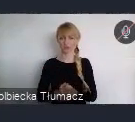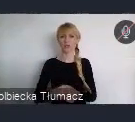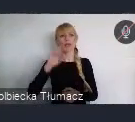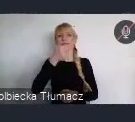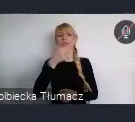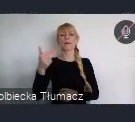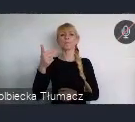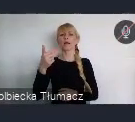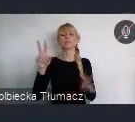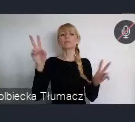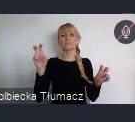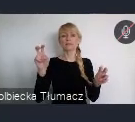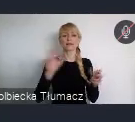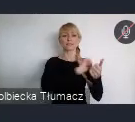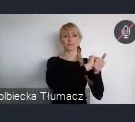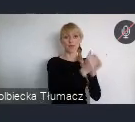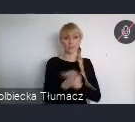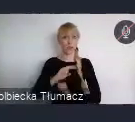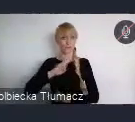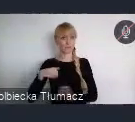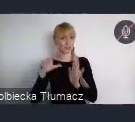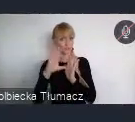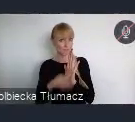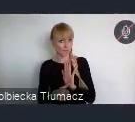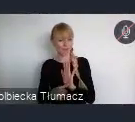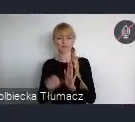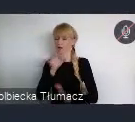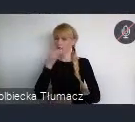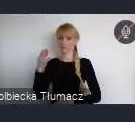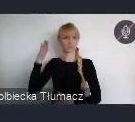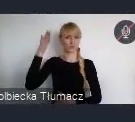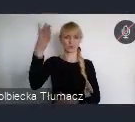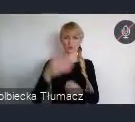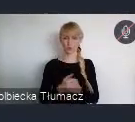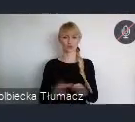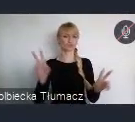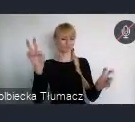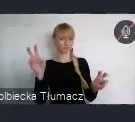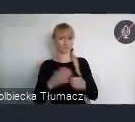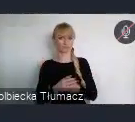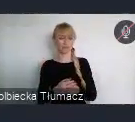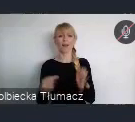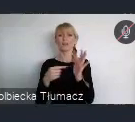dla lepszej przyszłości. Planujemy by dyskusja na Forum koncentrowała się wokół następujących